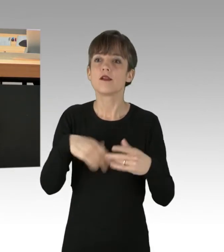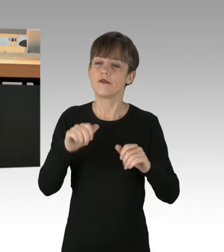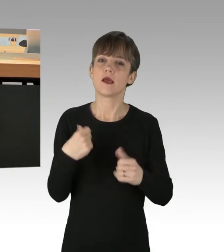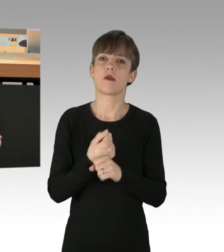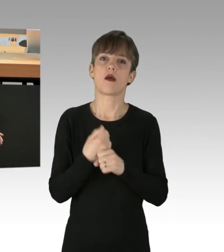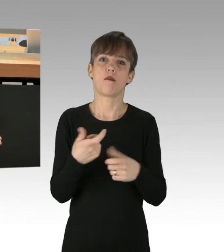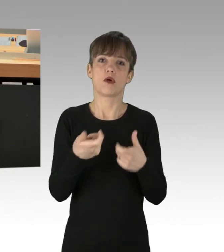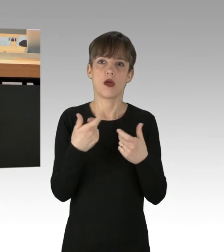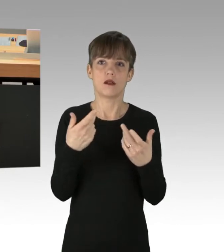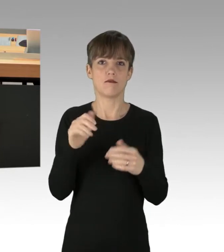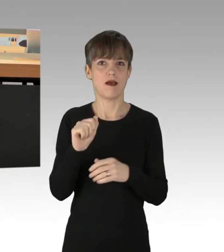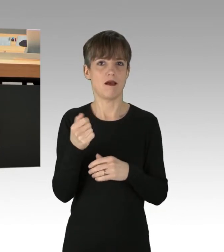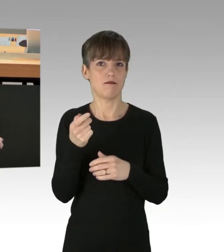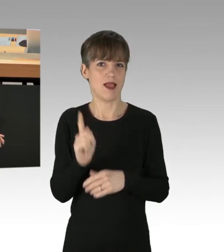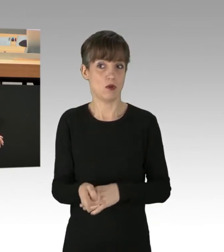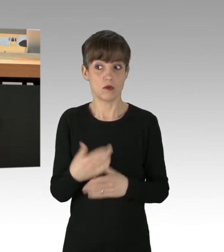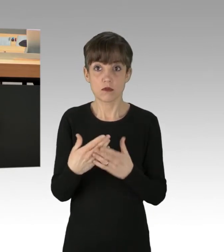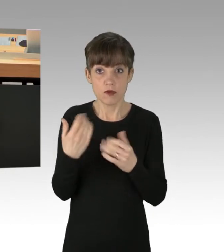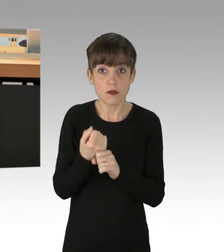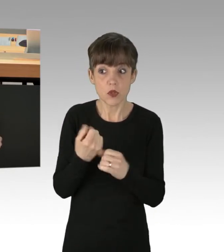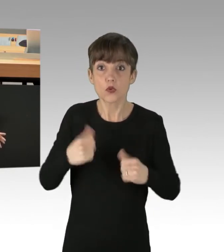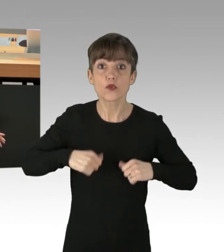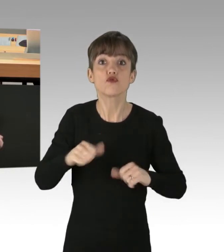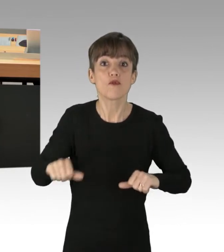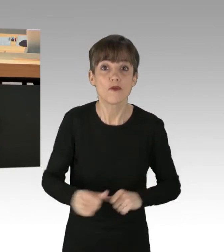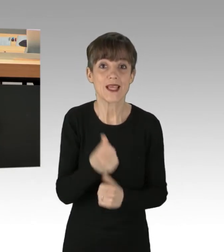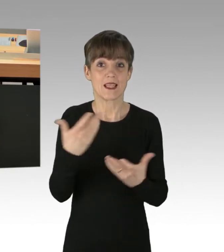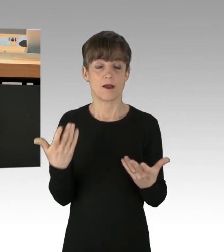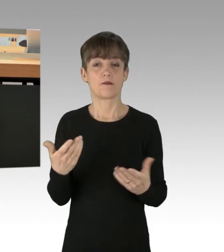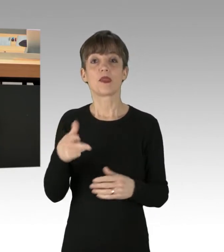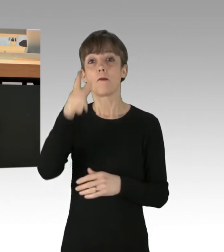und das taten sie auch heute wieder, heute früh. Die Polizei versucht der Lage